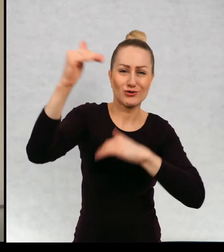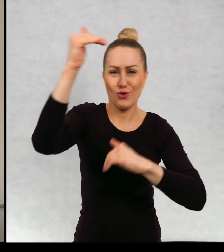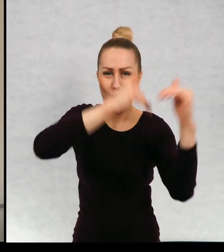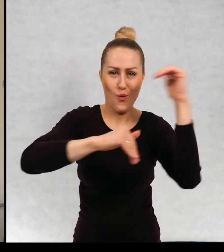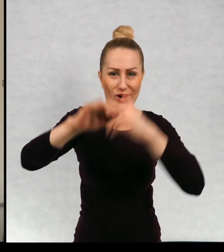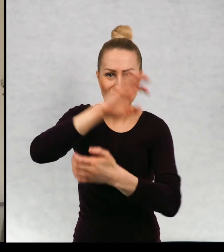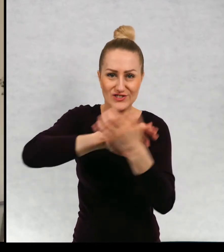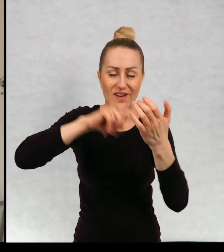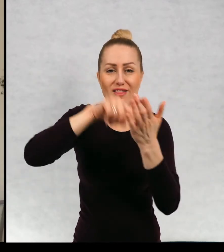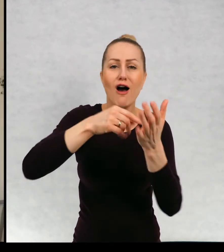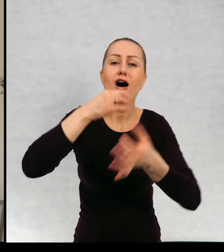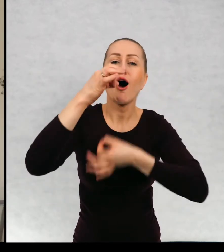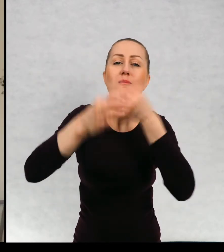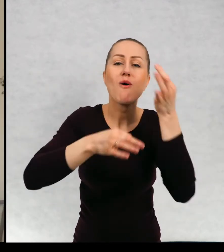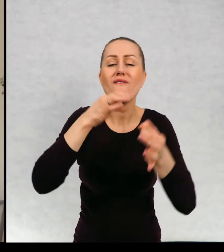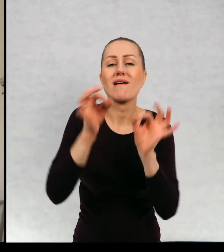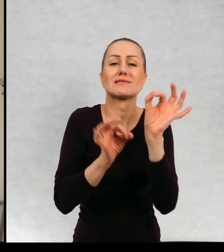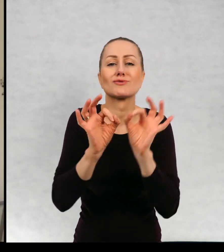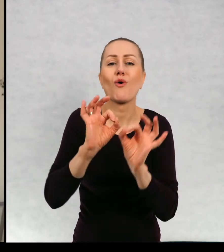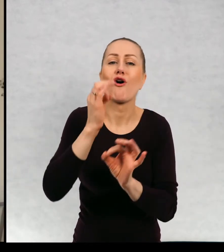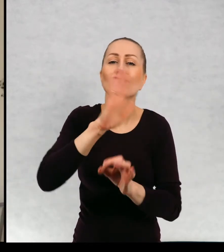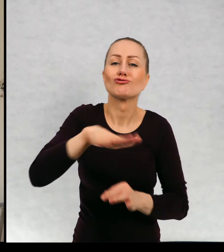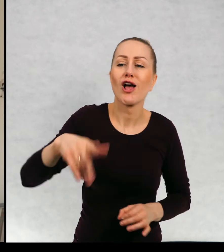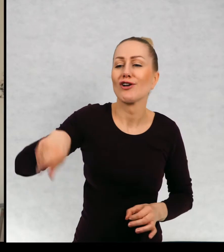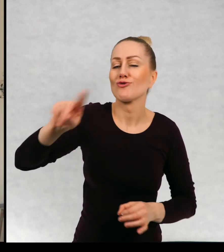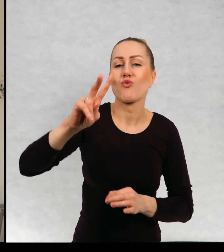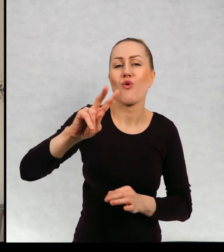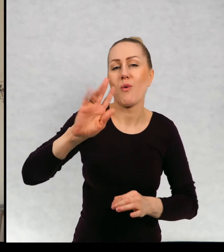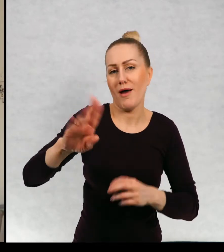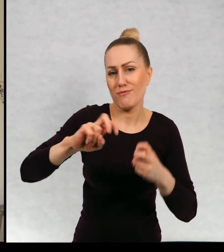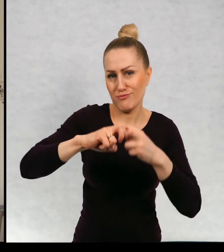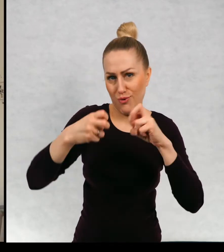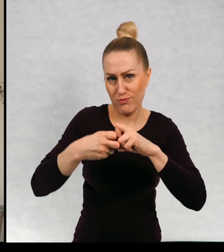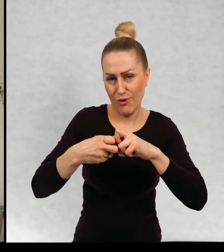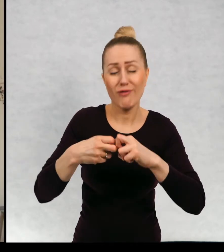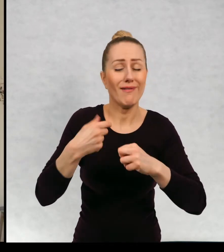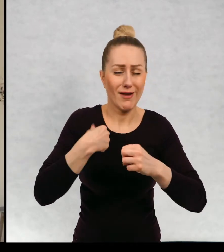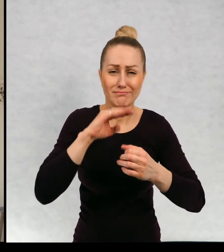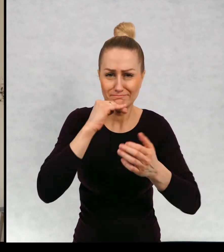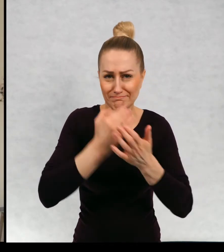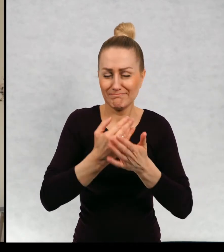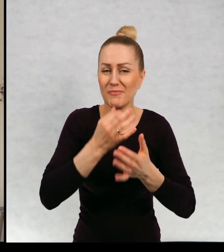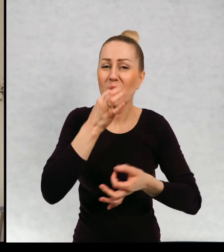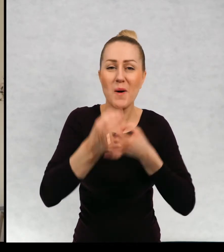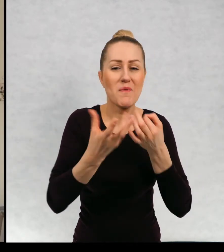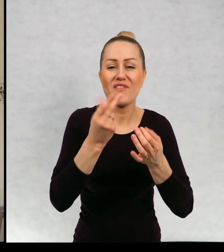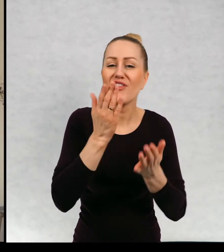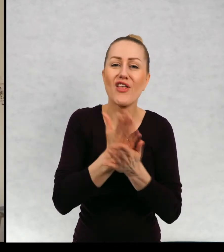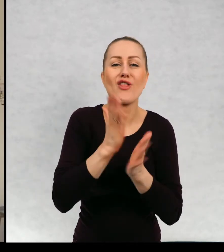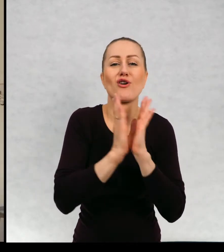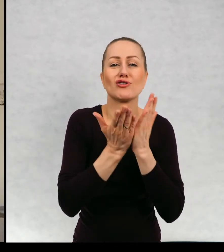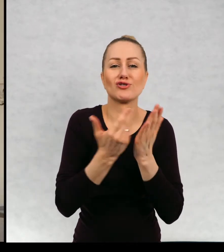opowiadania o dzieciach, które mają kłopoty, muszę wam powiedzieć że ja pisuję nie tylko książki